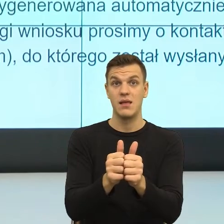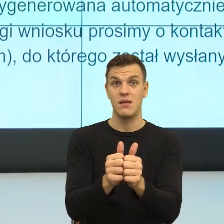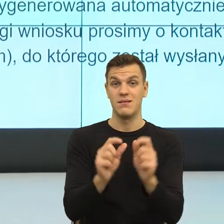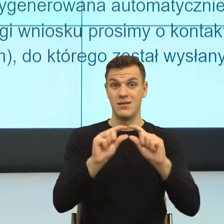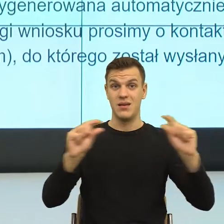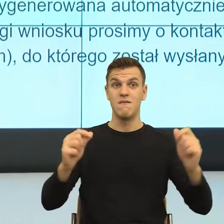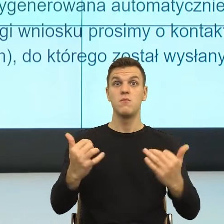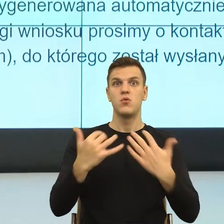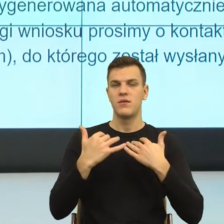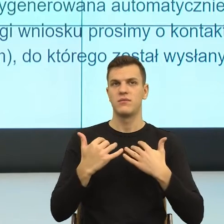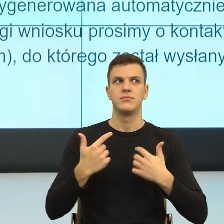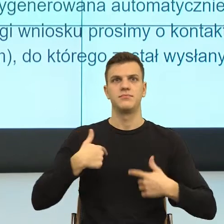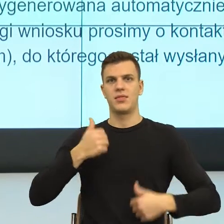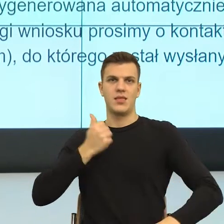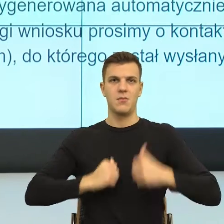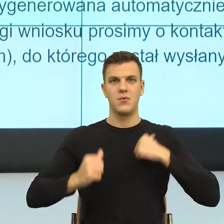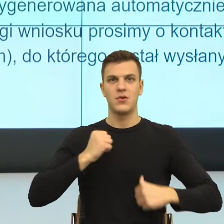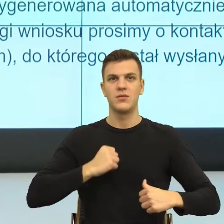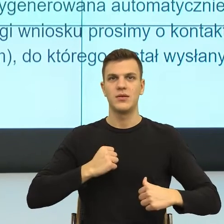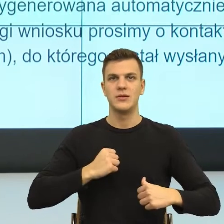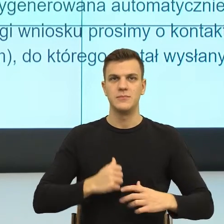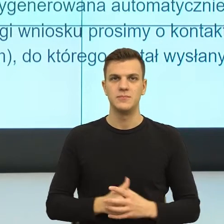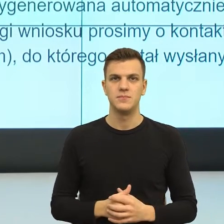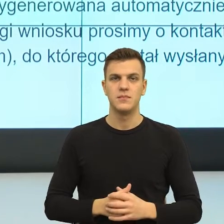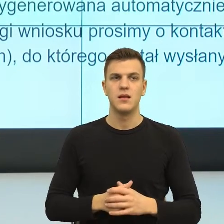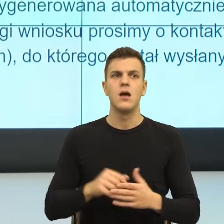To znaczy wymagane jest kto wymaga, od kogo.